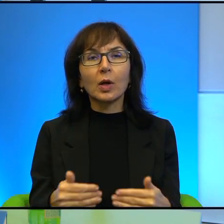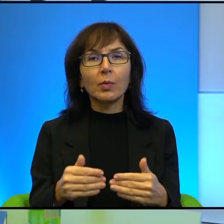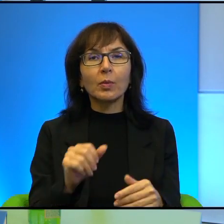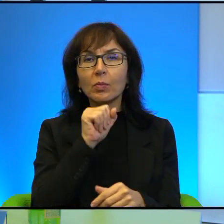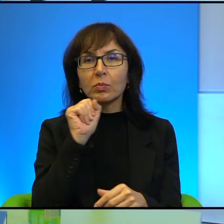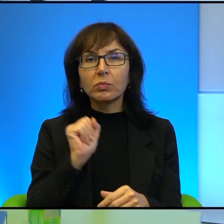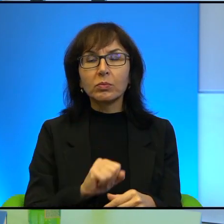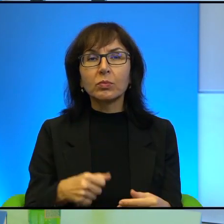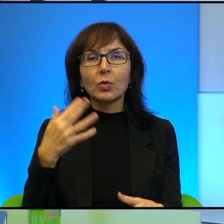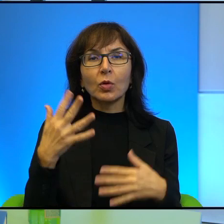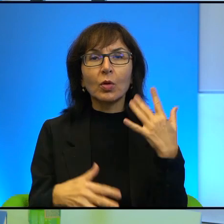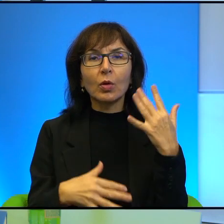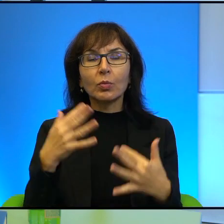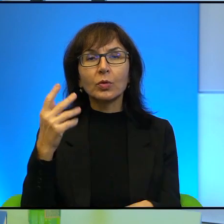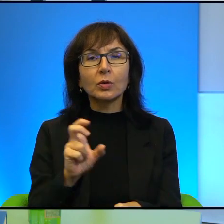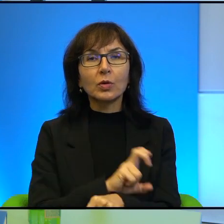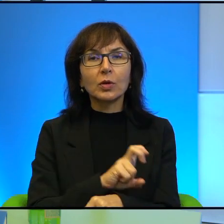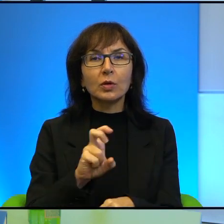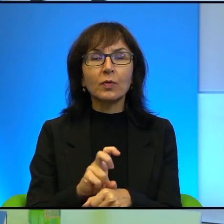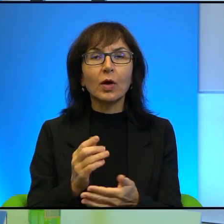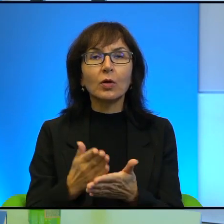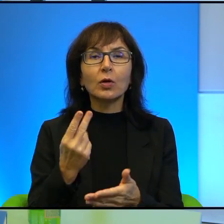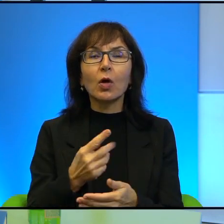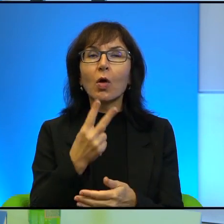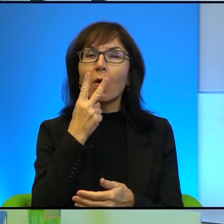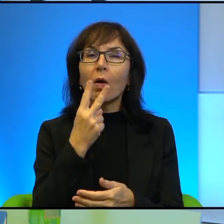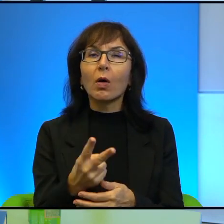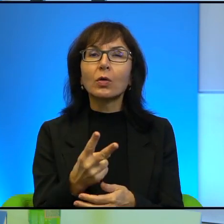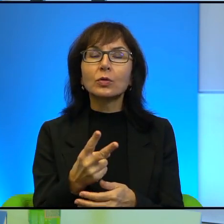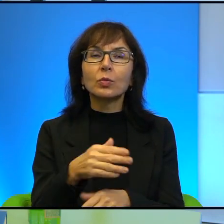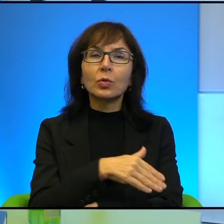technologii, tylko oczy pograniczników prześwietlające wszystkich przechodzących.